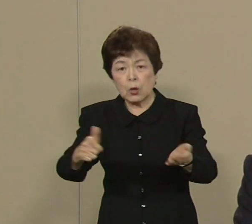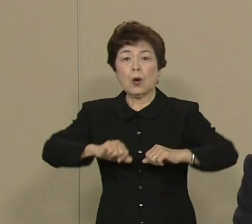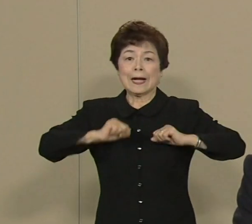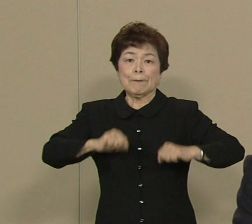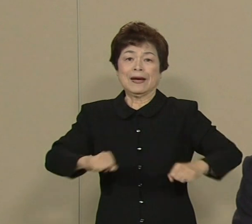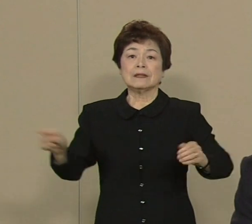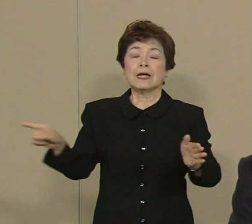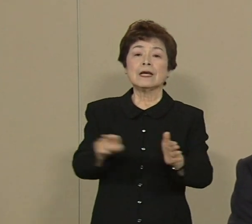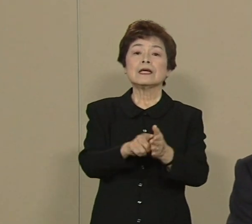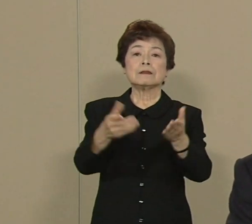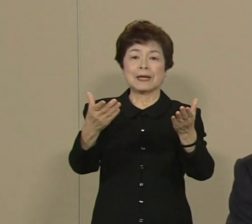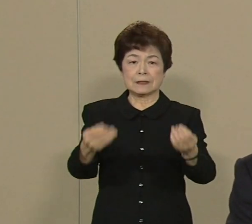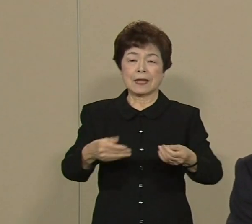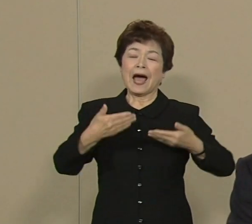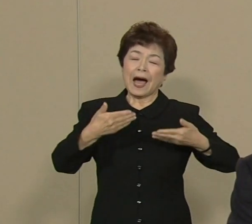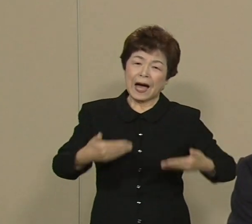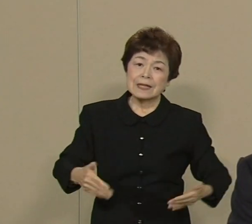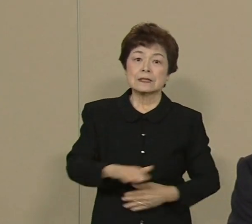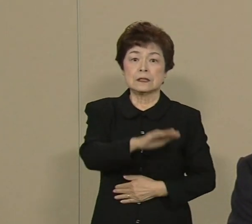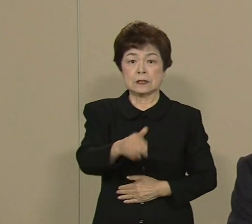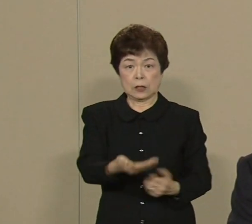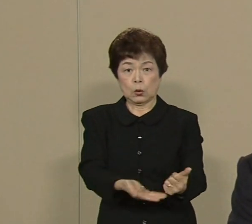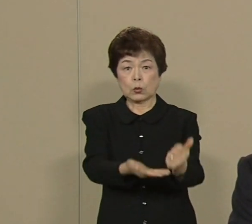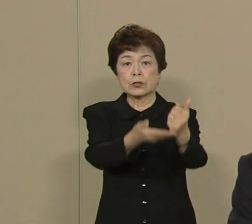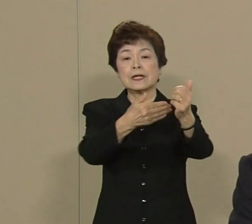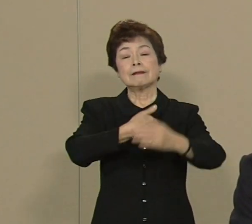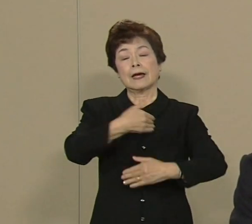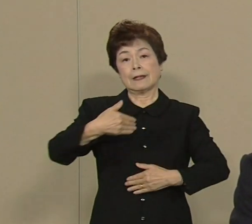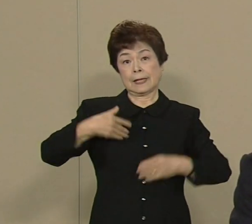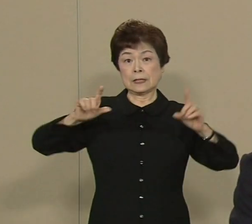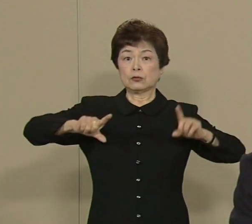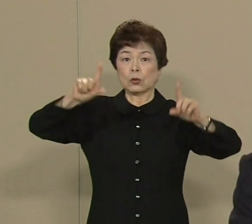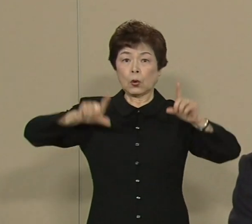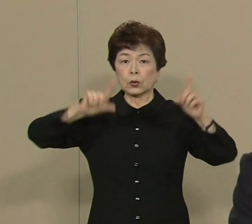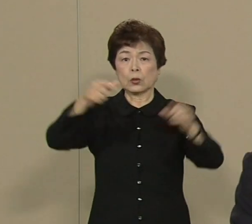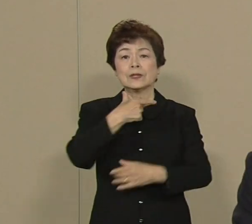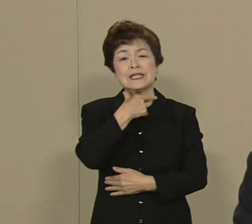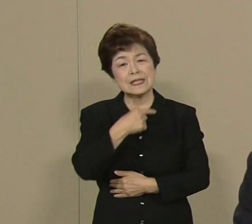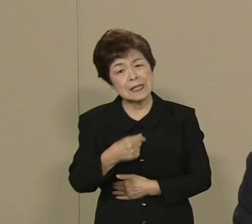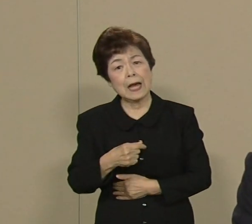もう安心して子育てができる 東京にしたいと思います お医者さんが 足りませんでしたからね